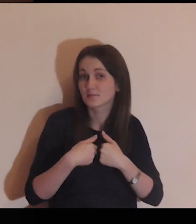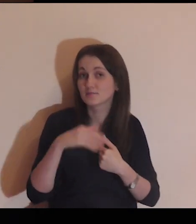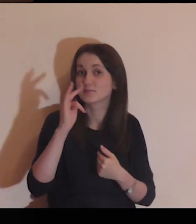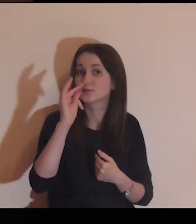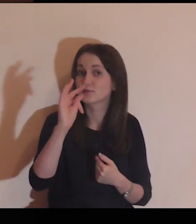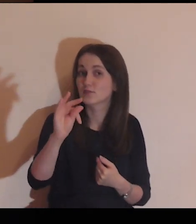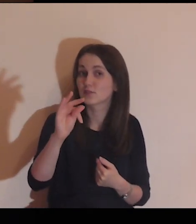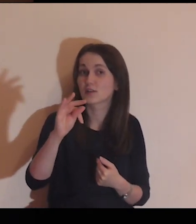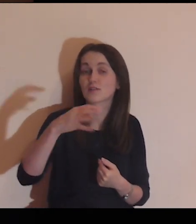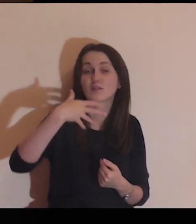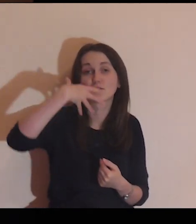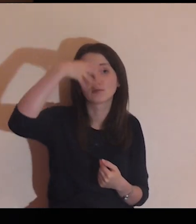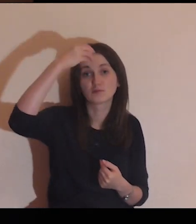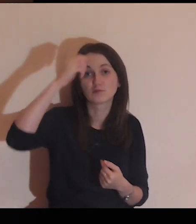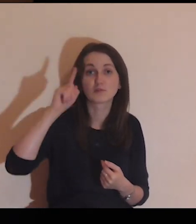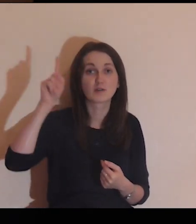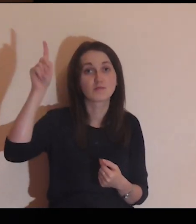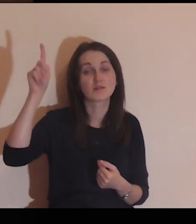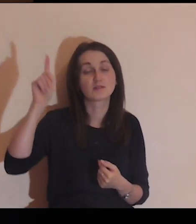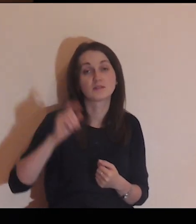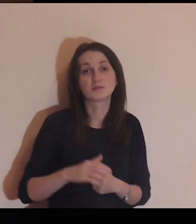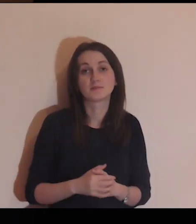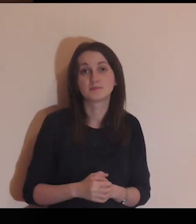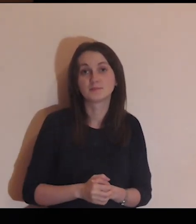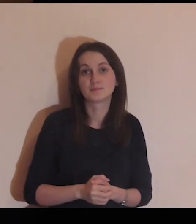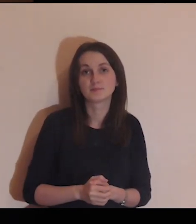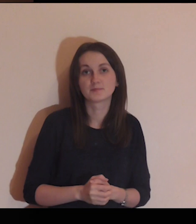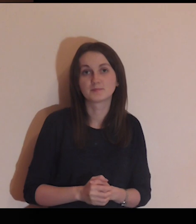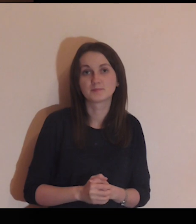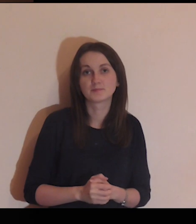Daj nam, Panie, swojego Ducha!